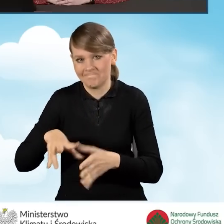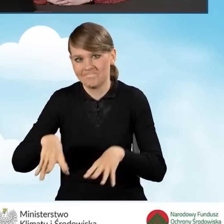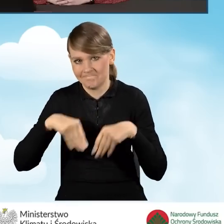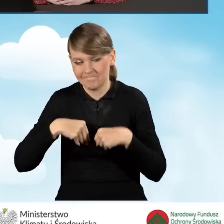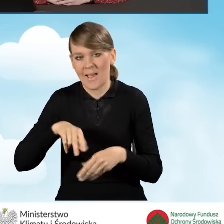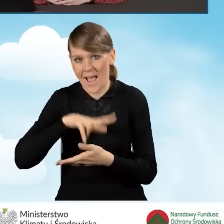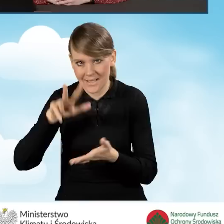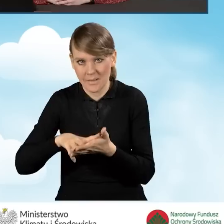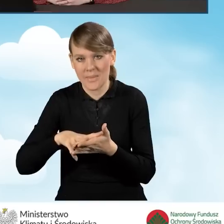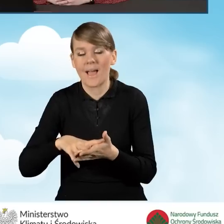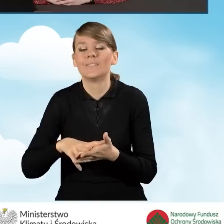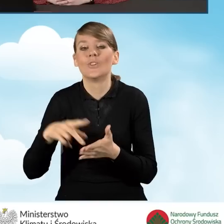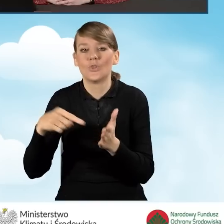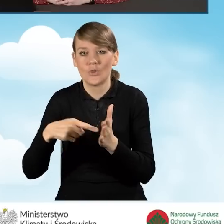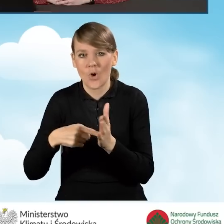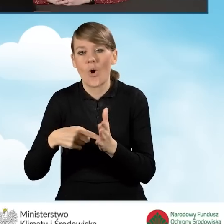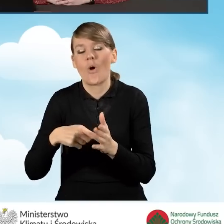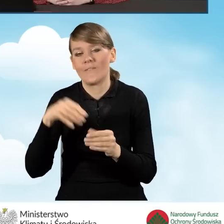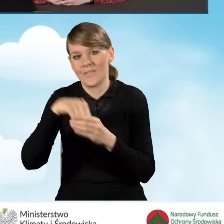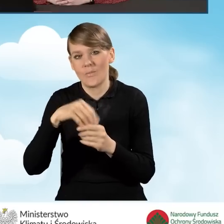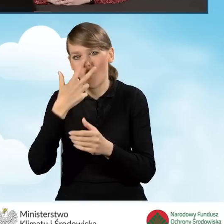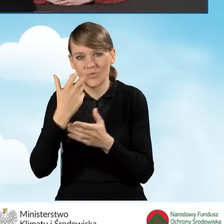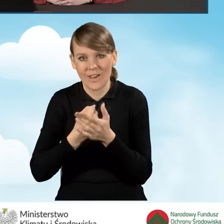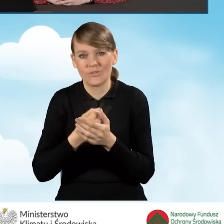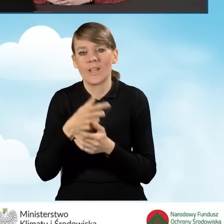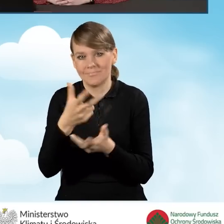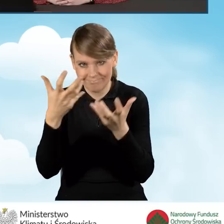które będzie stanowić jednocześnie oświadczenie o woli zawarcia umowy o dofinansowanie.